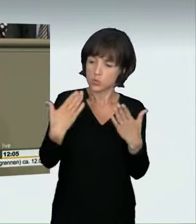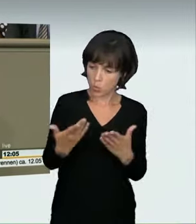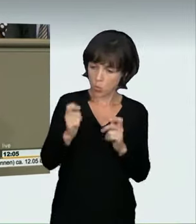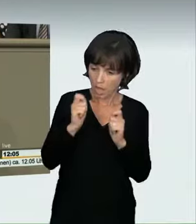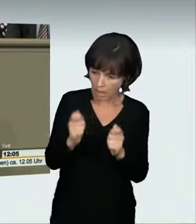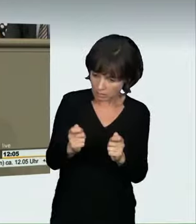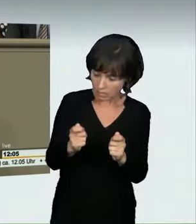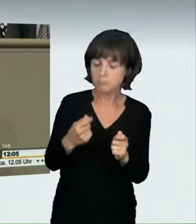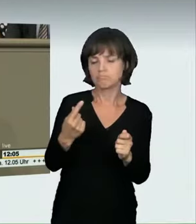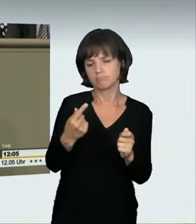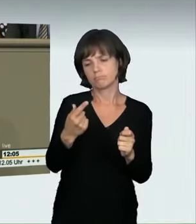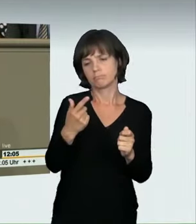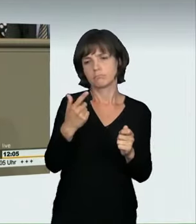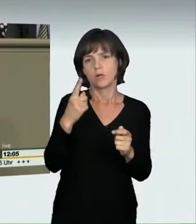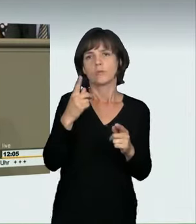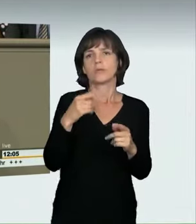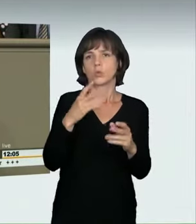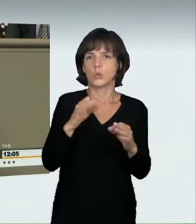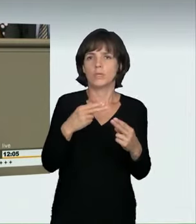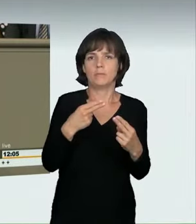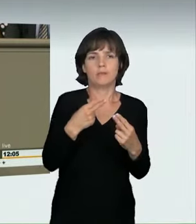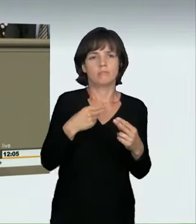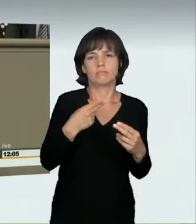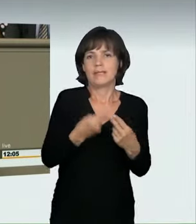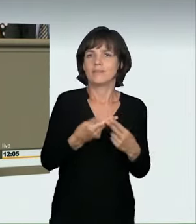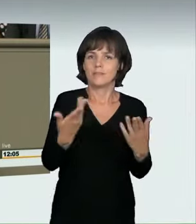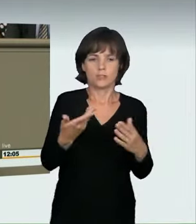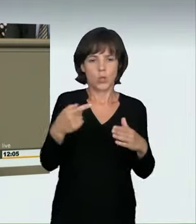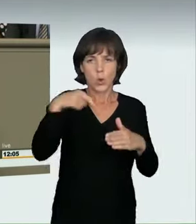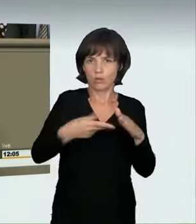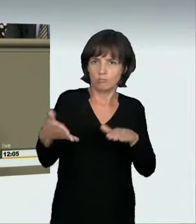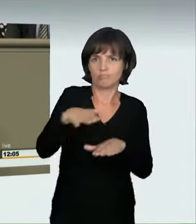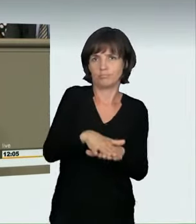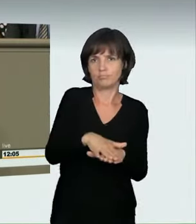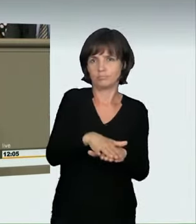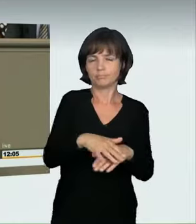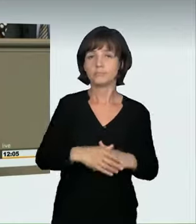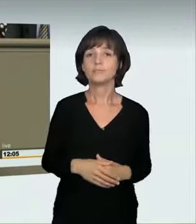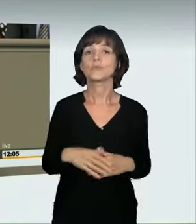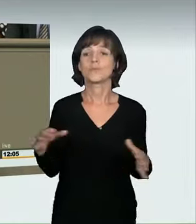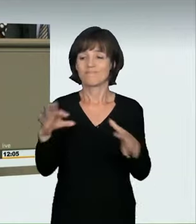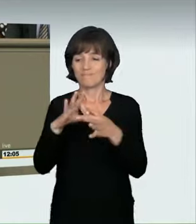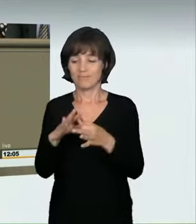Damit schließen wir eine sehr wichtige Strafbarkeitslücke. Ich möchte noch einige Sätze zum Antrag der Grünen sagen. Ich glaube,